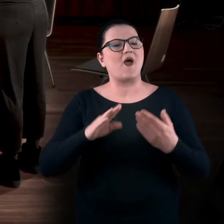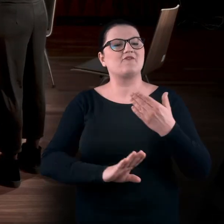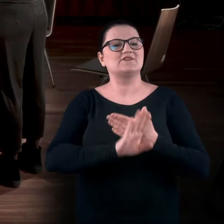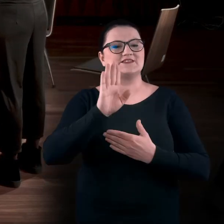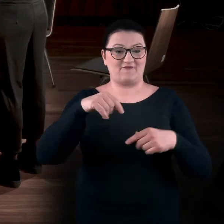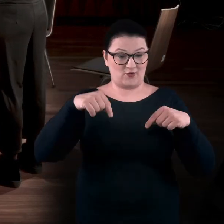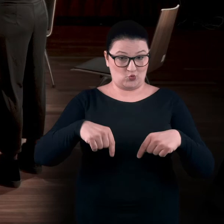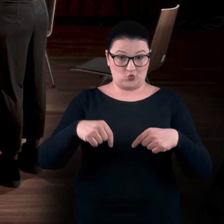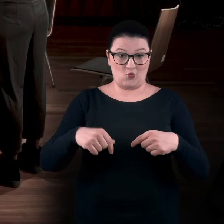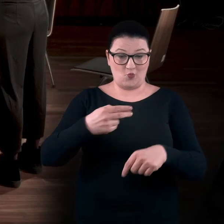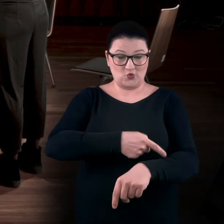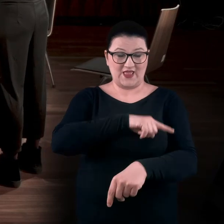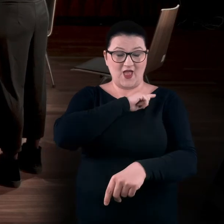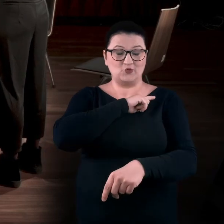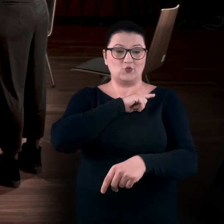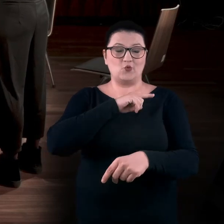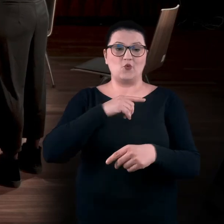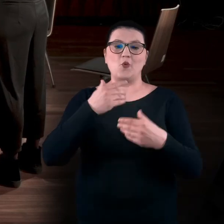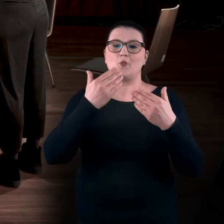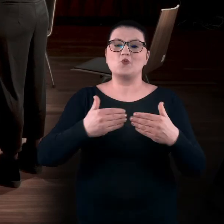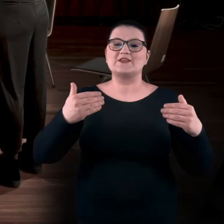która odbyła się tutaj w Poznaniu, w Muzeum Narodowym.